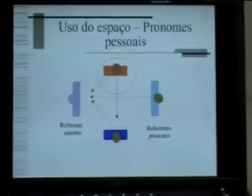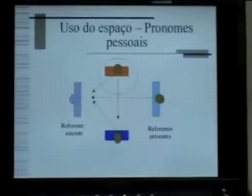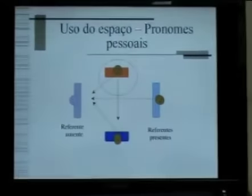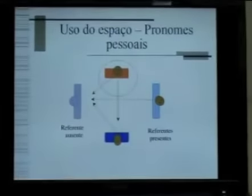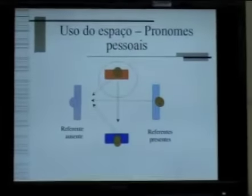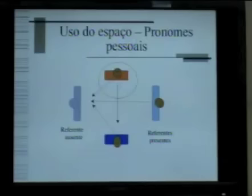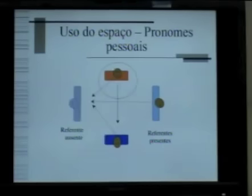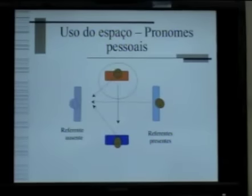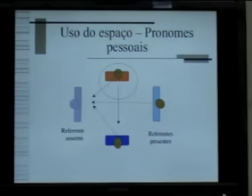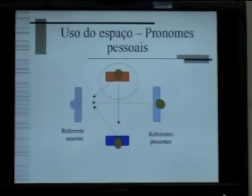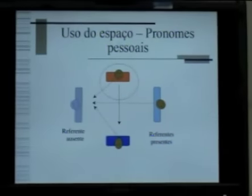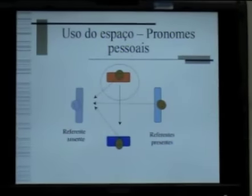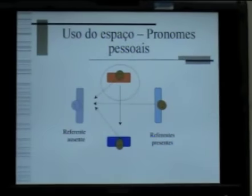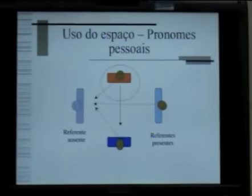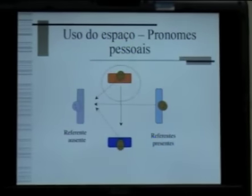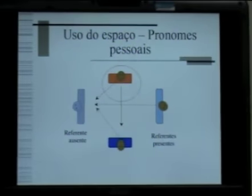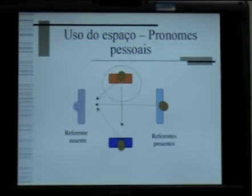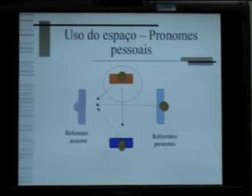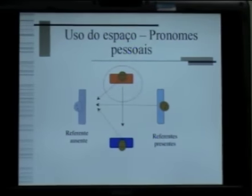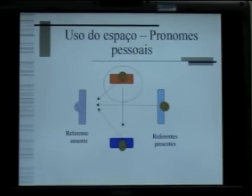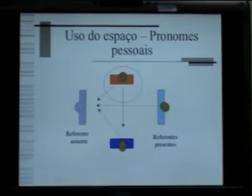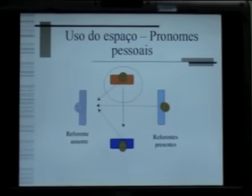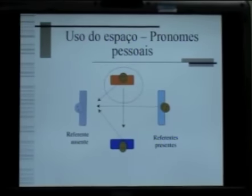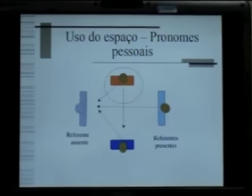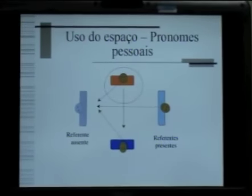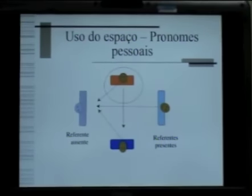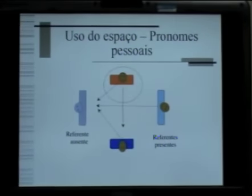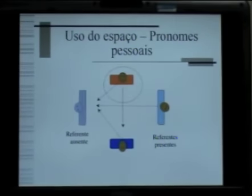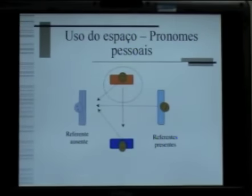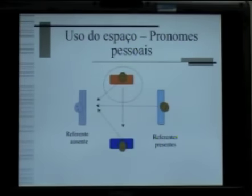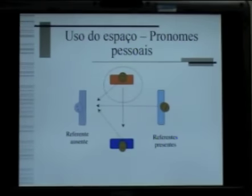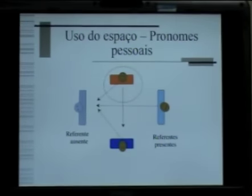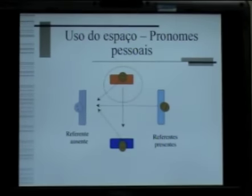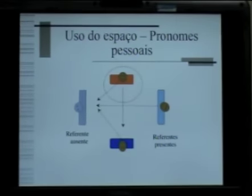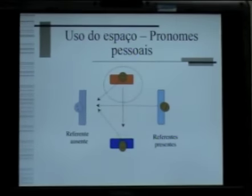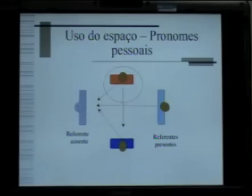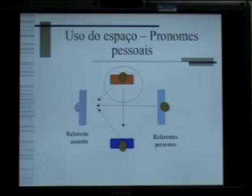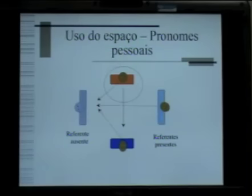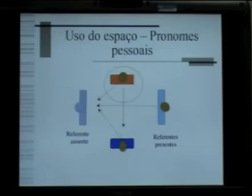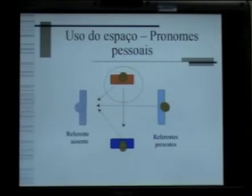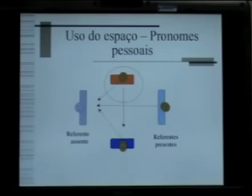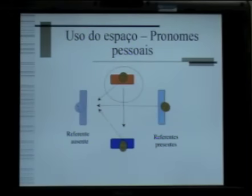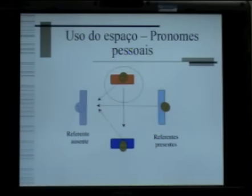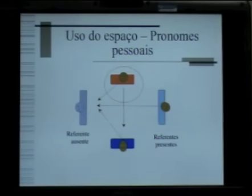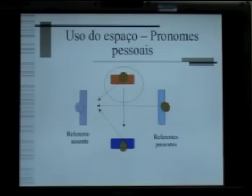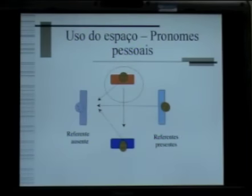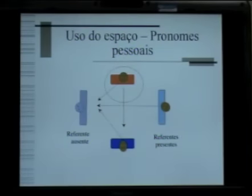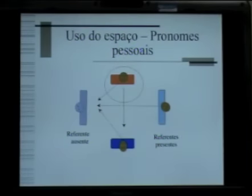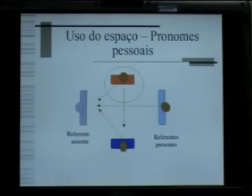Inicialmente a gente precisa entender que na língua de sinais os pronomes